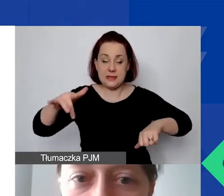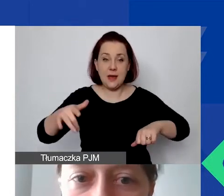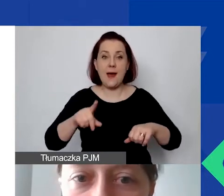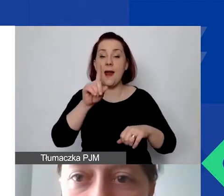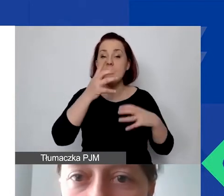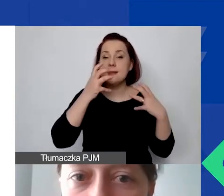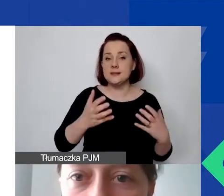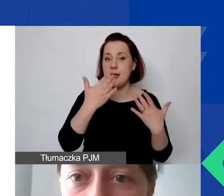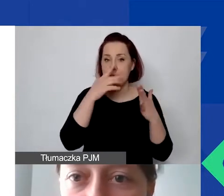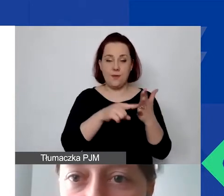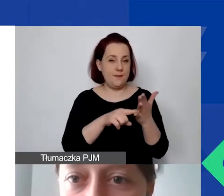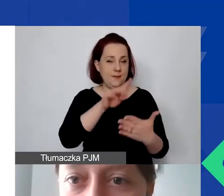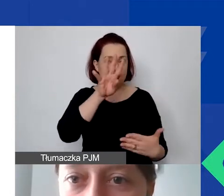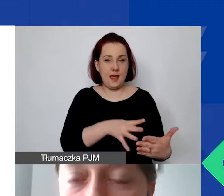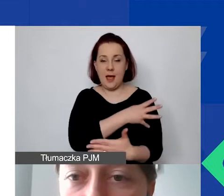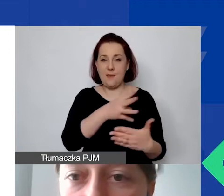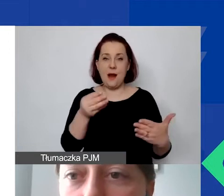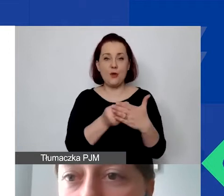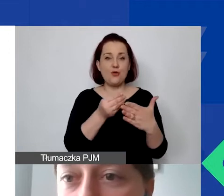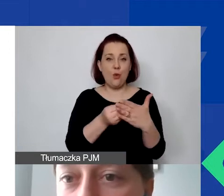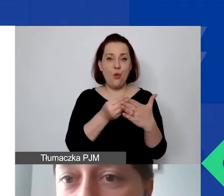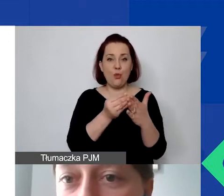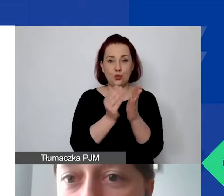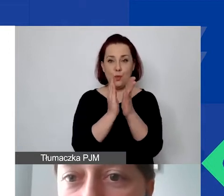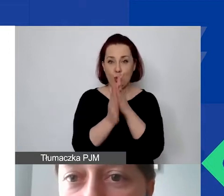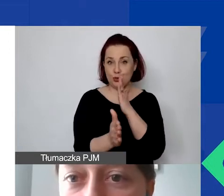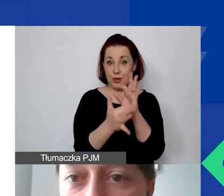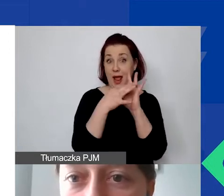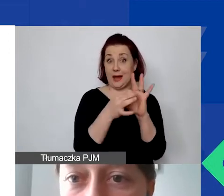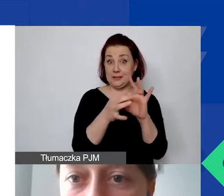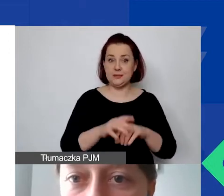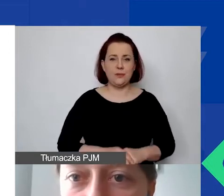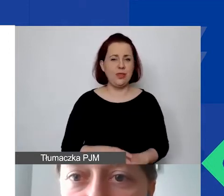tę tabelę kosztów pośrednich, bo najwięcej z tym jest kłopotów.